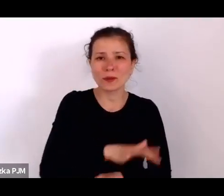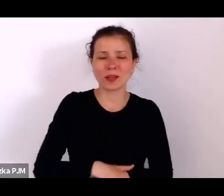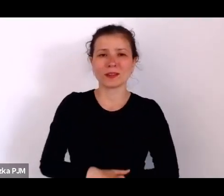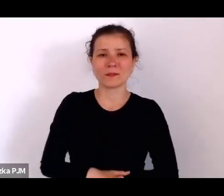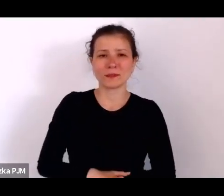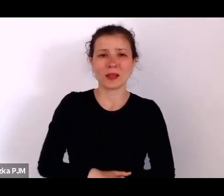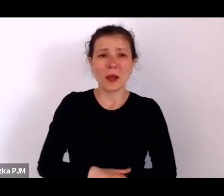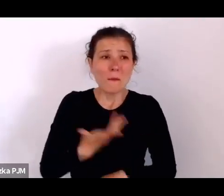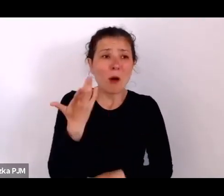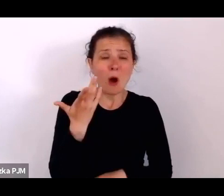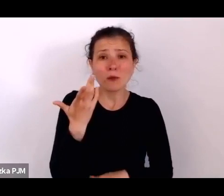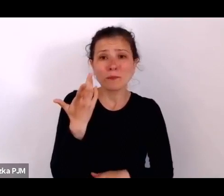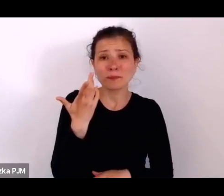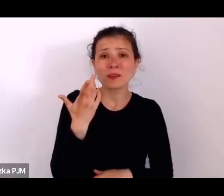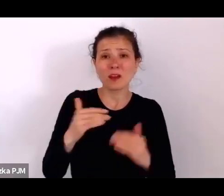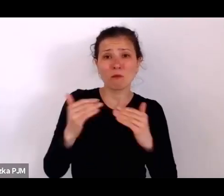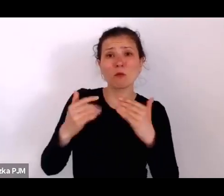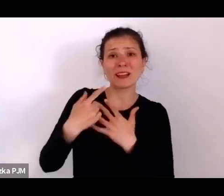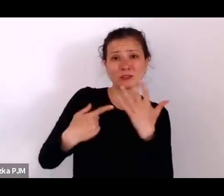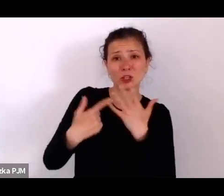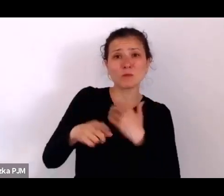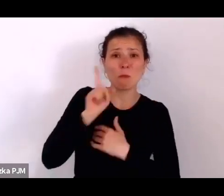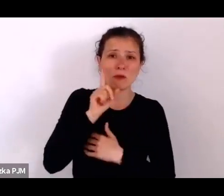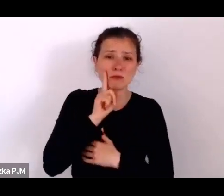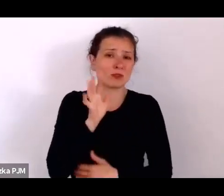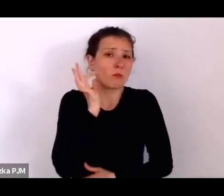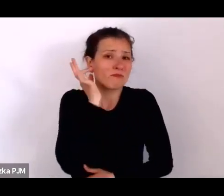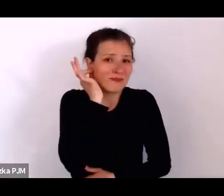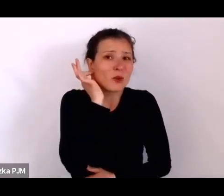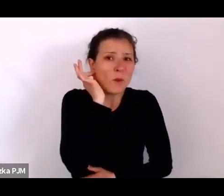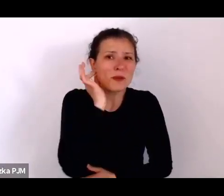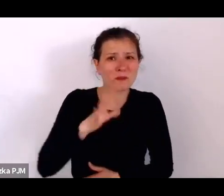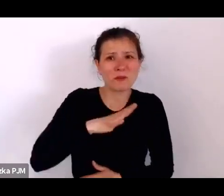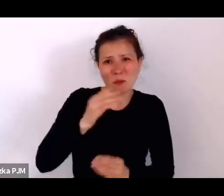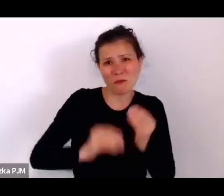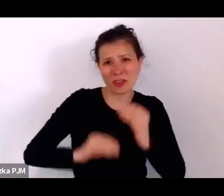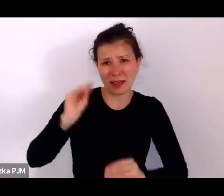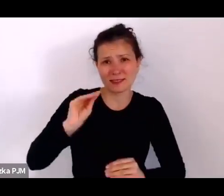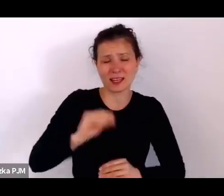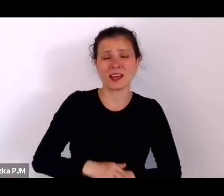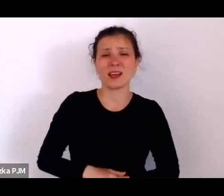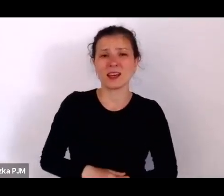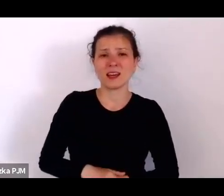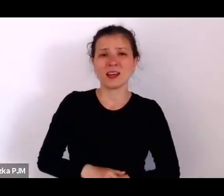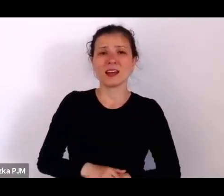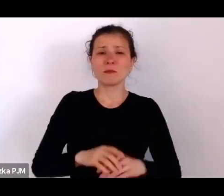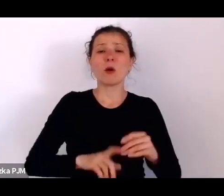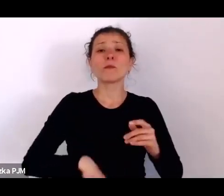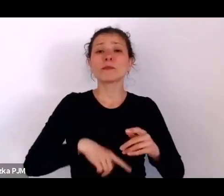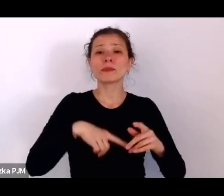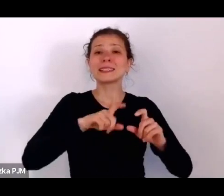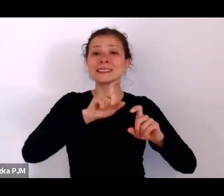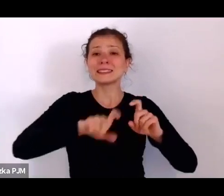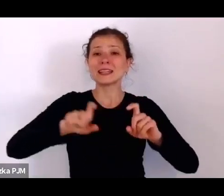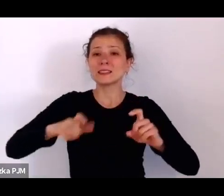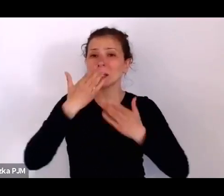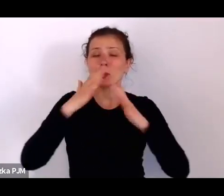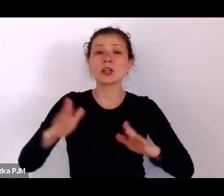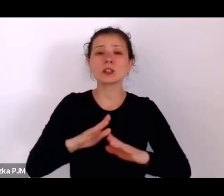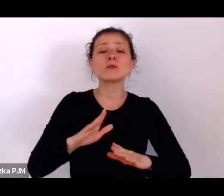bo roczniki statystyczne pokazują, że kobiet było o milion dwieście tysięcy więcej